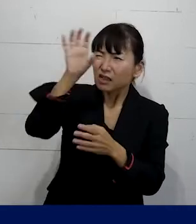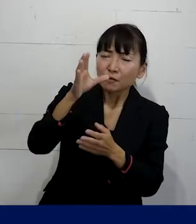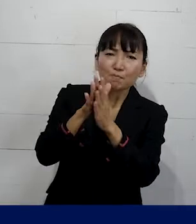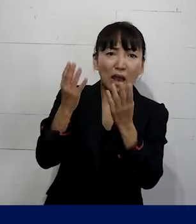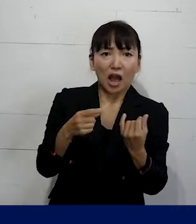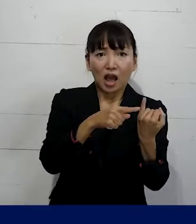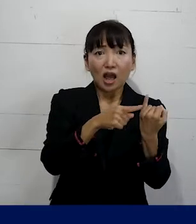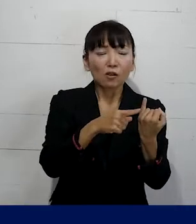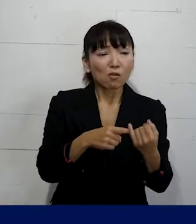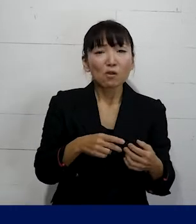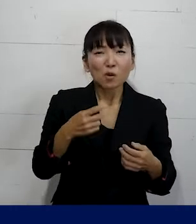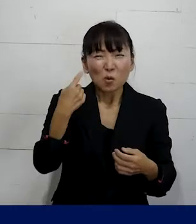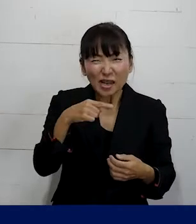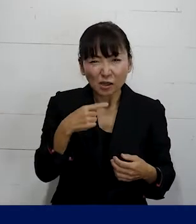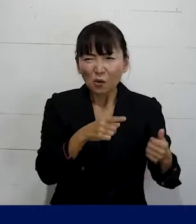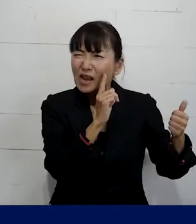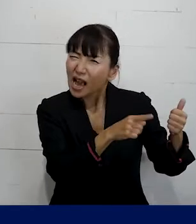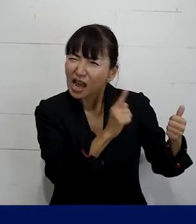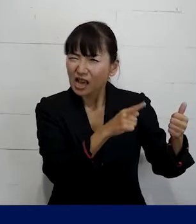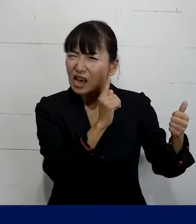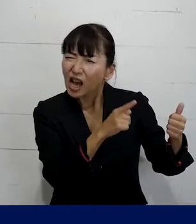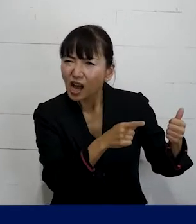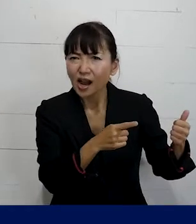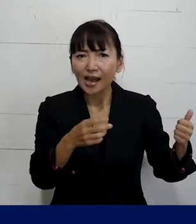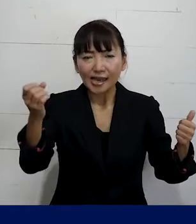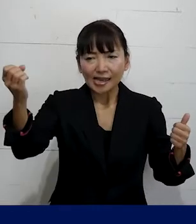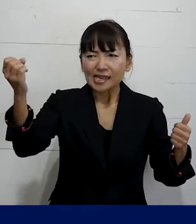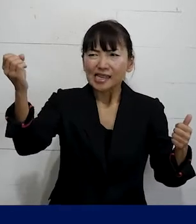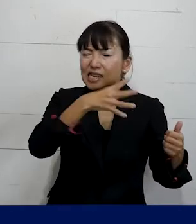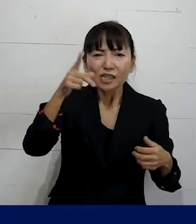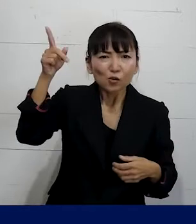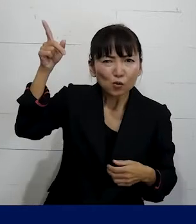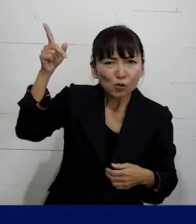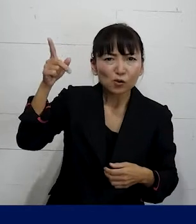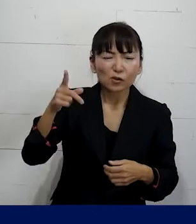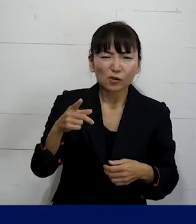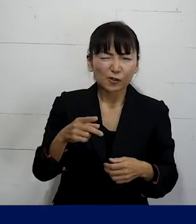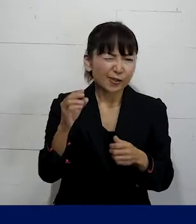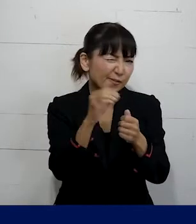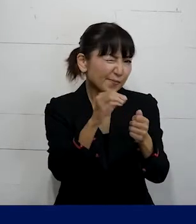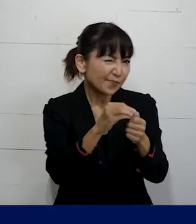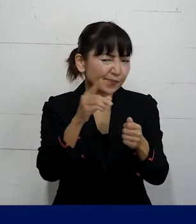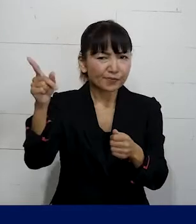わざと「彼」というふうに呼ぶというような 嫌がらせを続けられたり